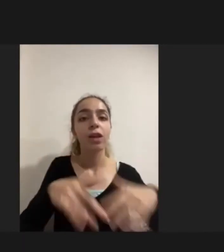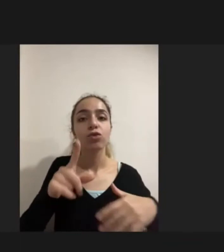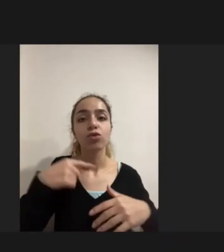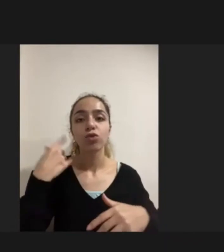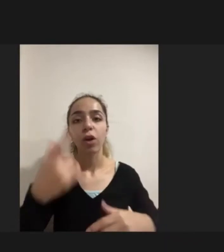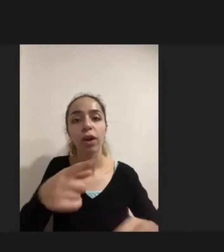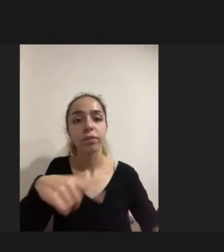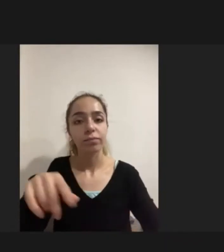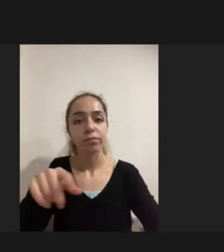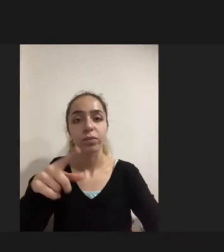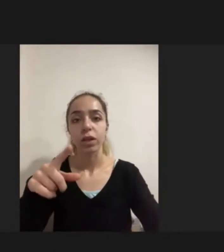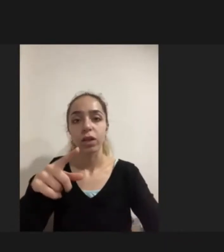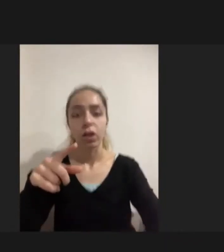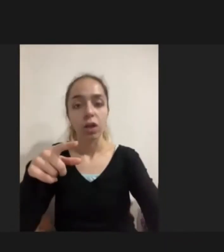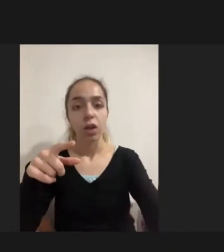Öneriler ve Politikalar yer almıyor